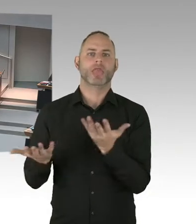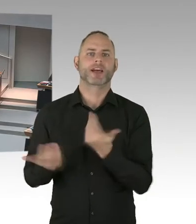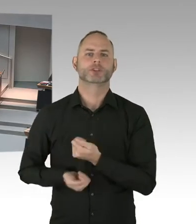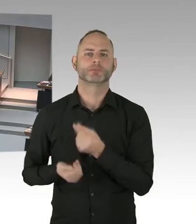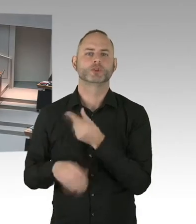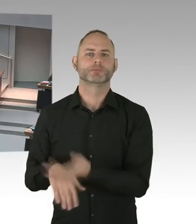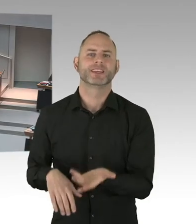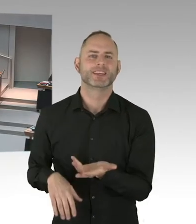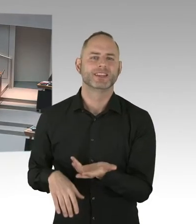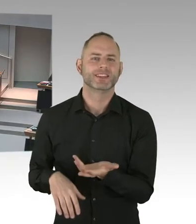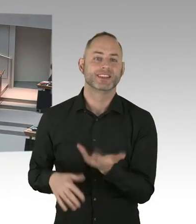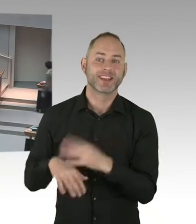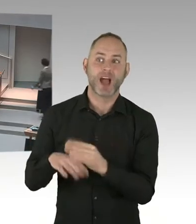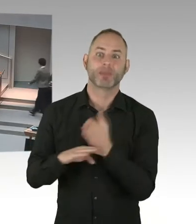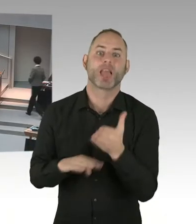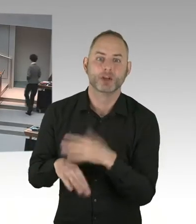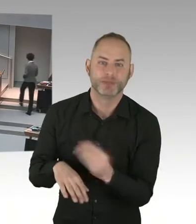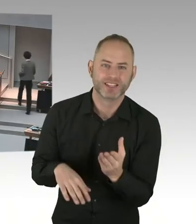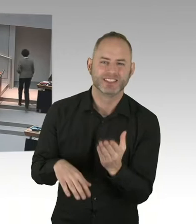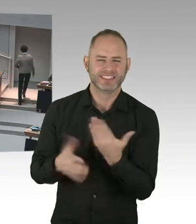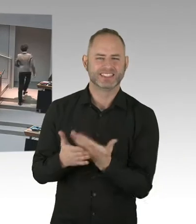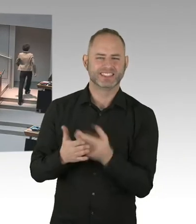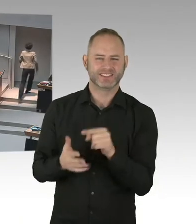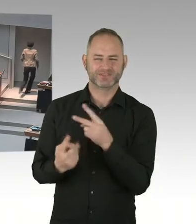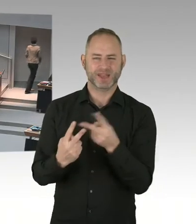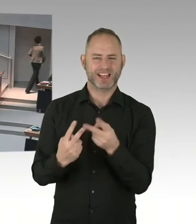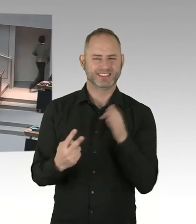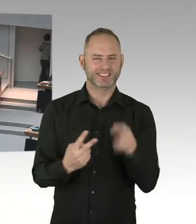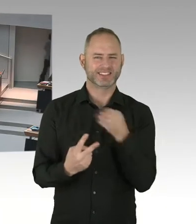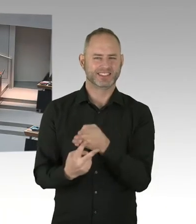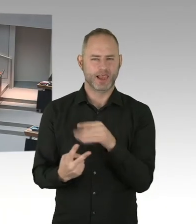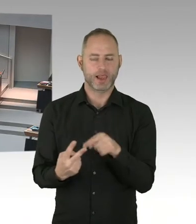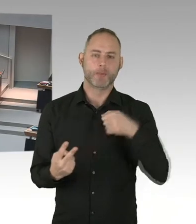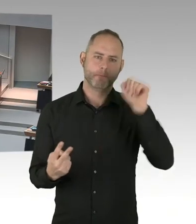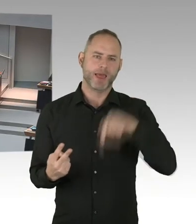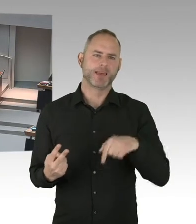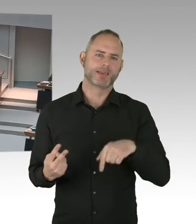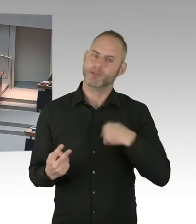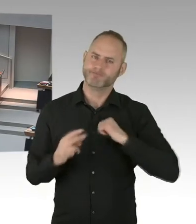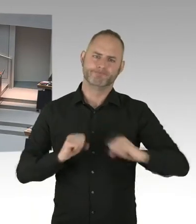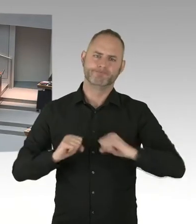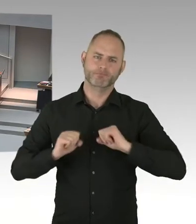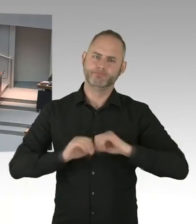die unter der Nachweisgrenze sind. Und die Null vor allen Dingen für null Diskriminierung stehen, frage ich den Senat nach-,